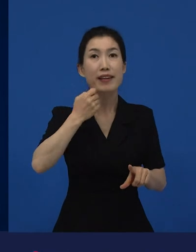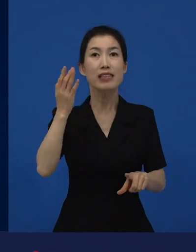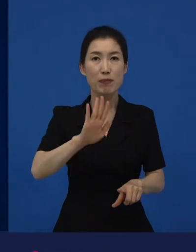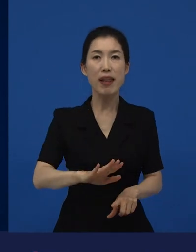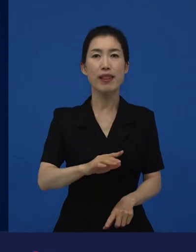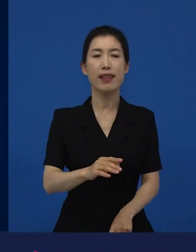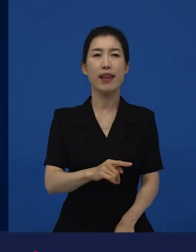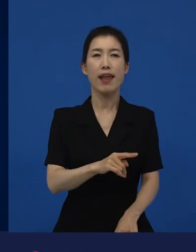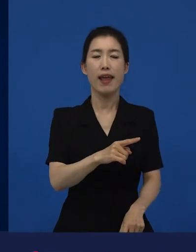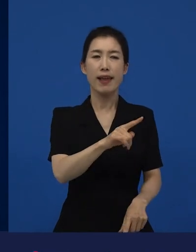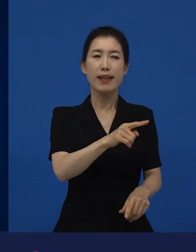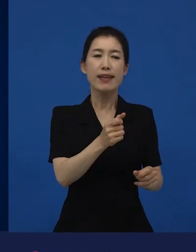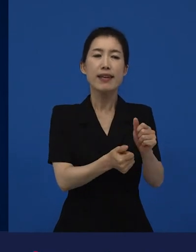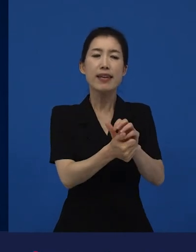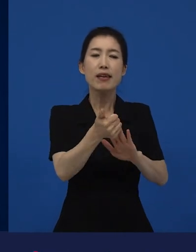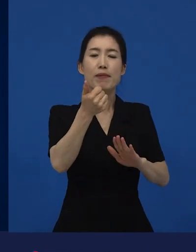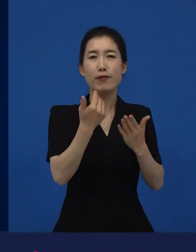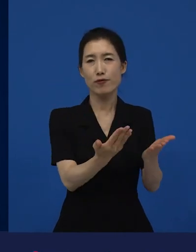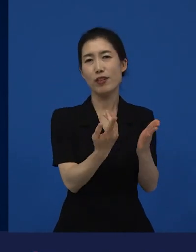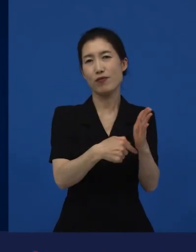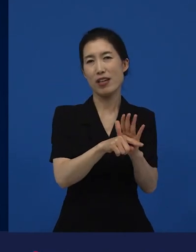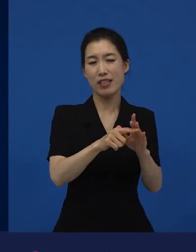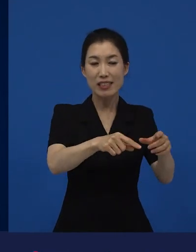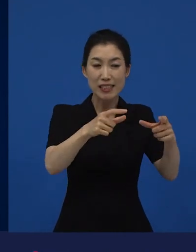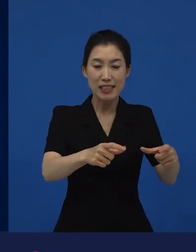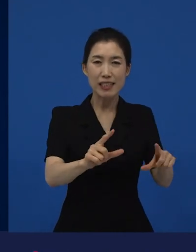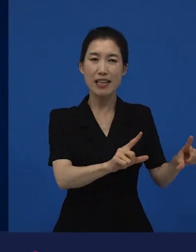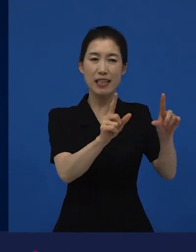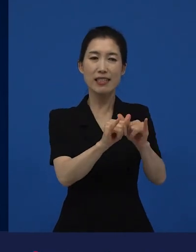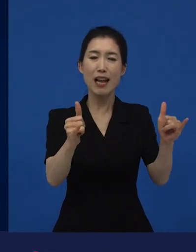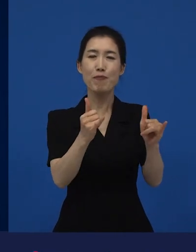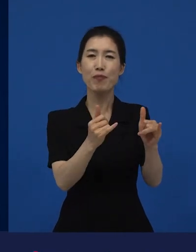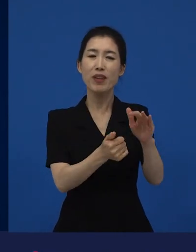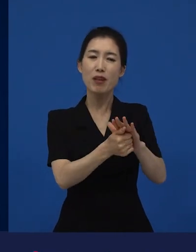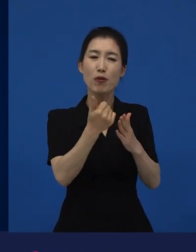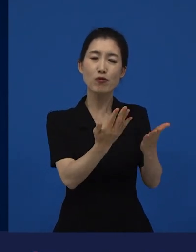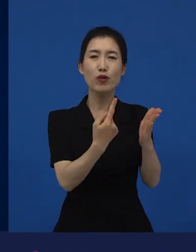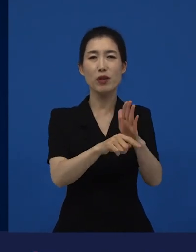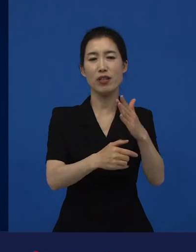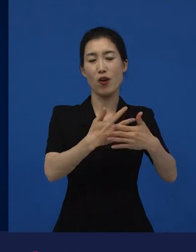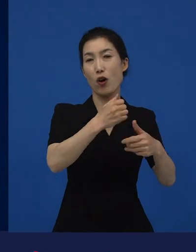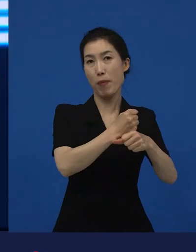2019, 2018년에는 한국에 위로가 되는 작품들로 바뀌게 되는 거죠.